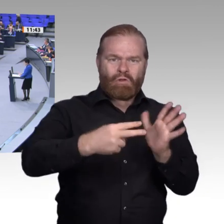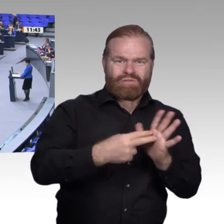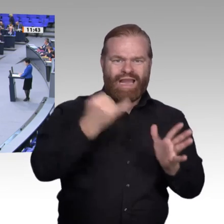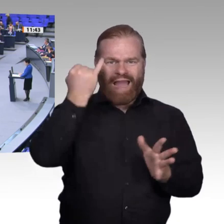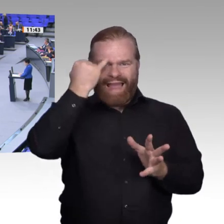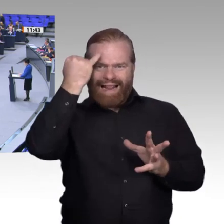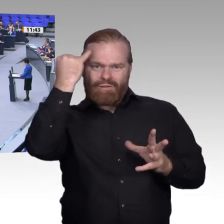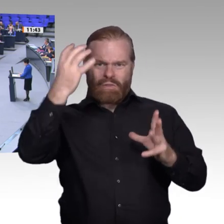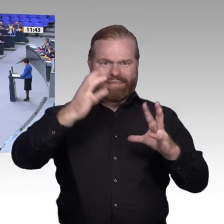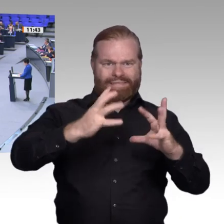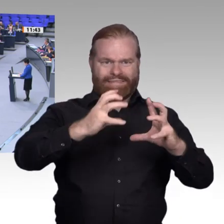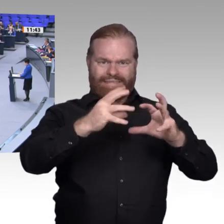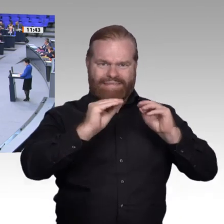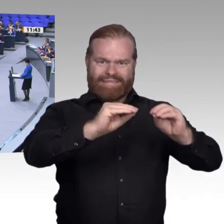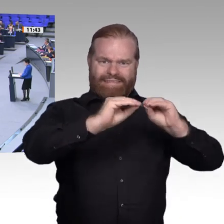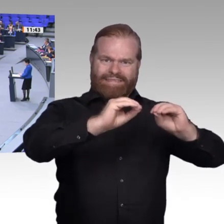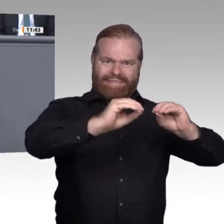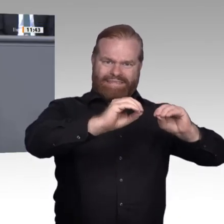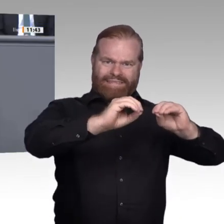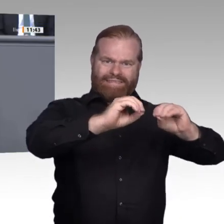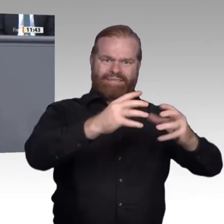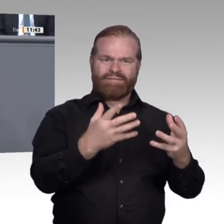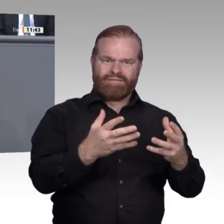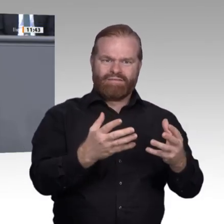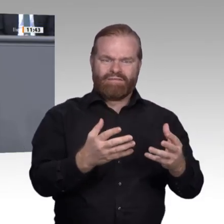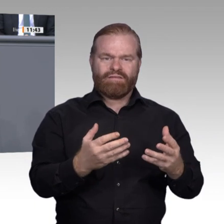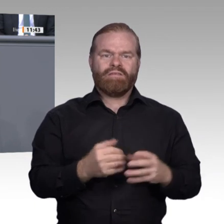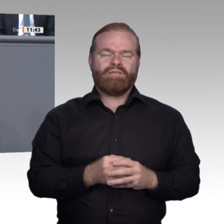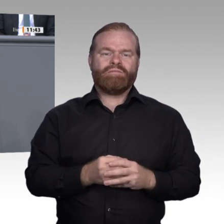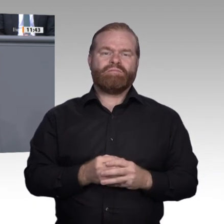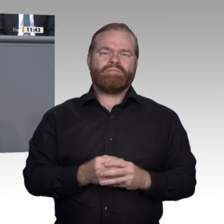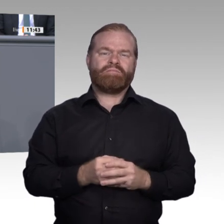Dabei ist das Signal ganz klar: Wenn ein Mitarbeiter ganz Elementares – zum